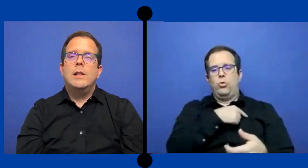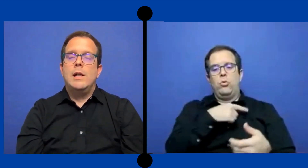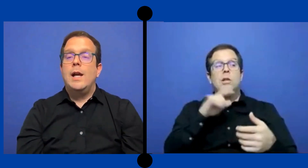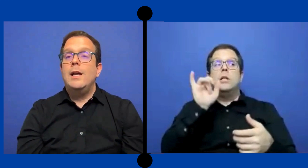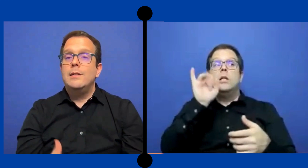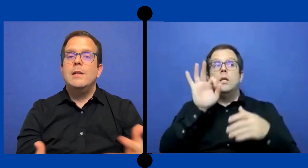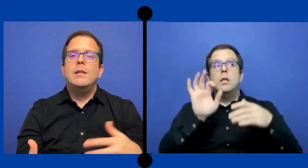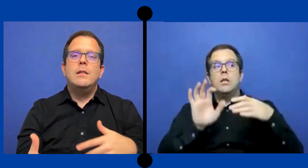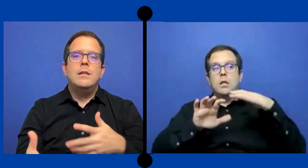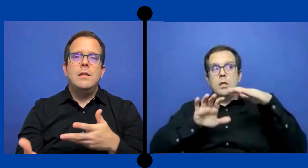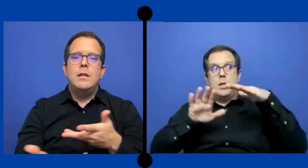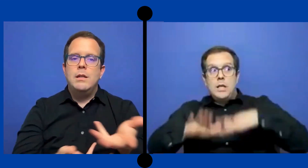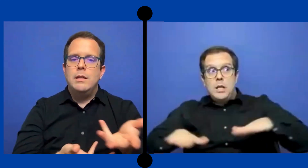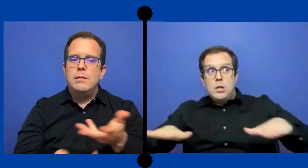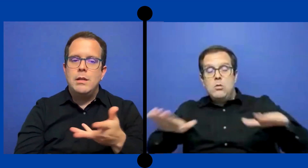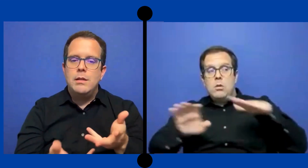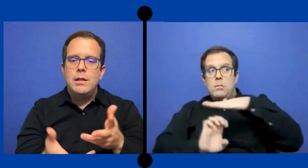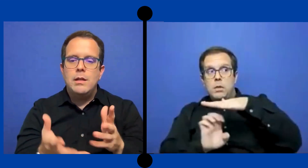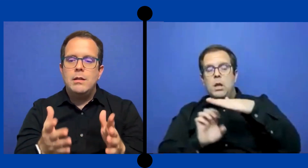a la clase y en este..